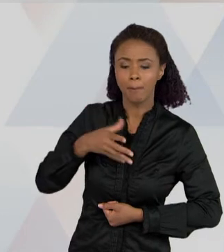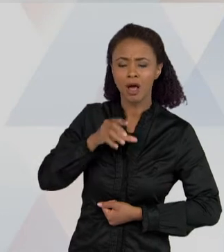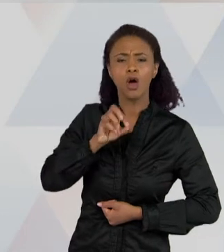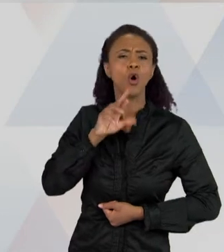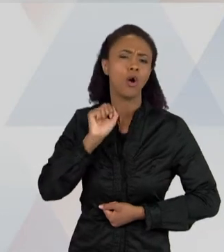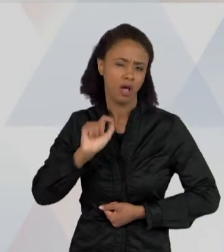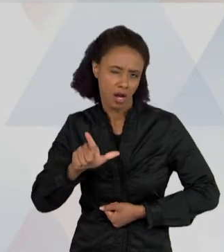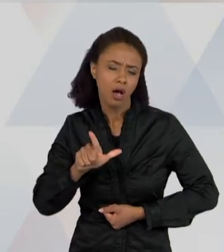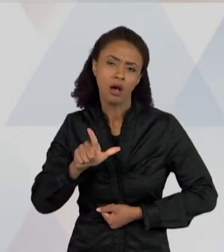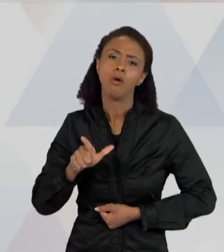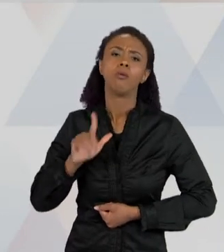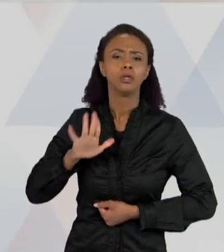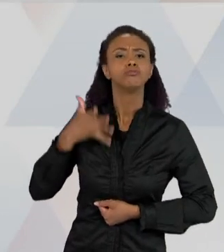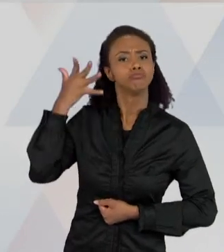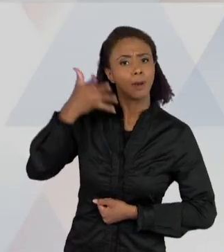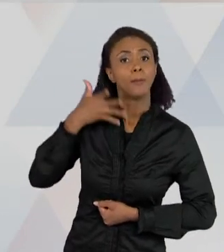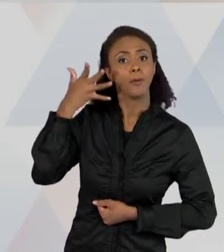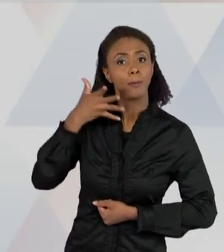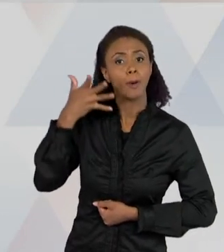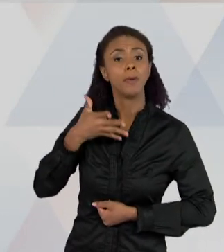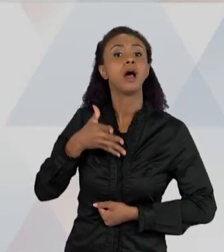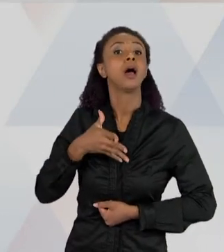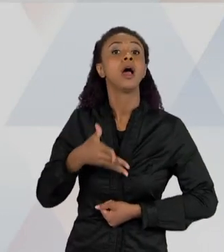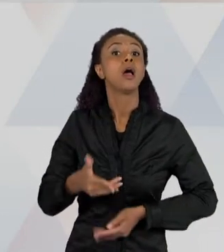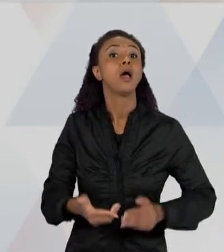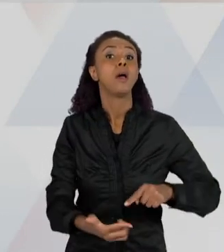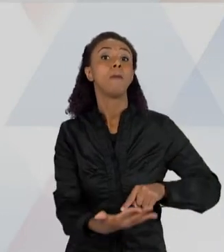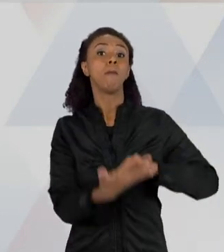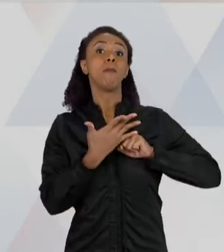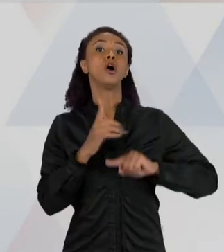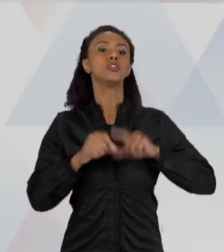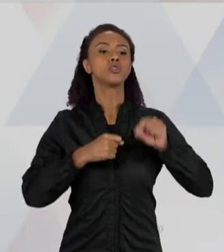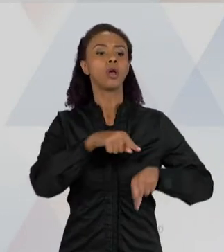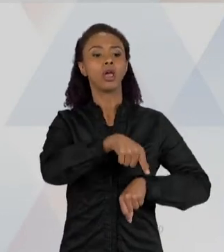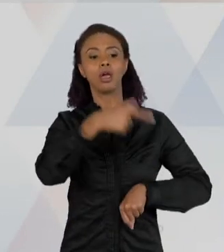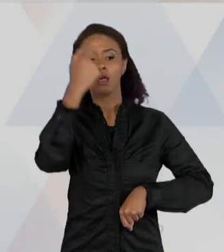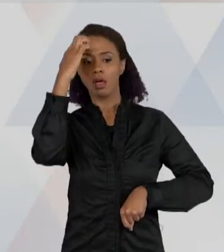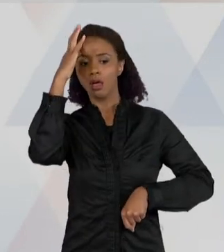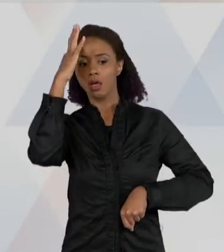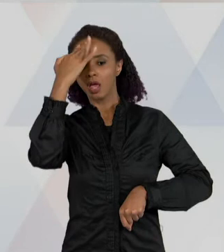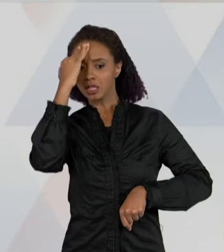VOCÊ TAMBÉM CONSEGUE ENTENDER COMO ESSA CRIANÇA, EM QUE CONTEXTO SOCIAL,